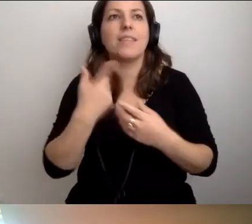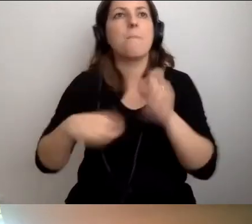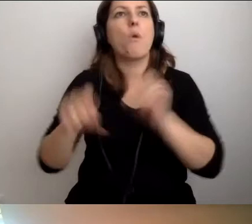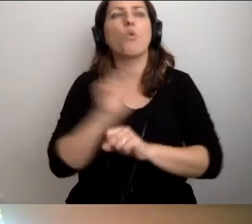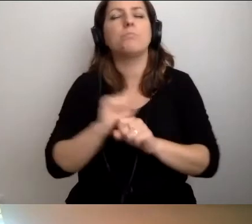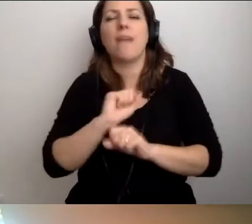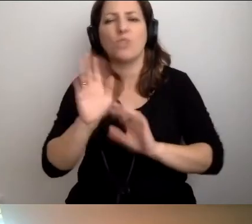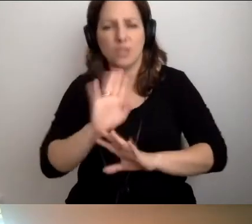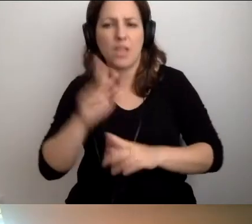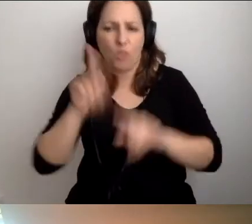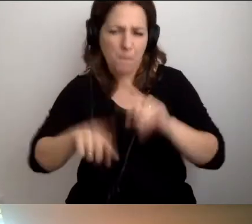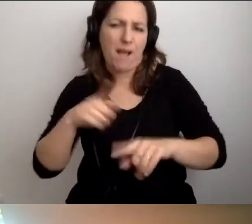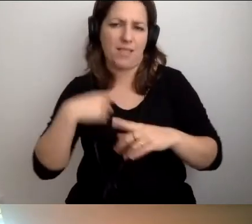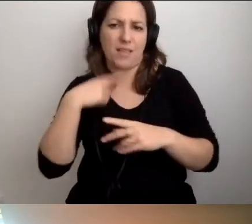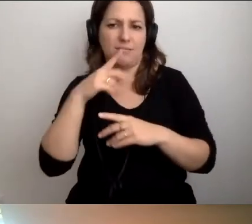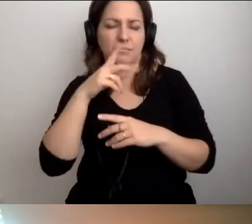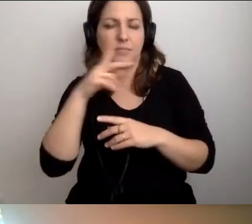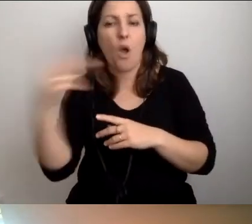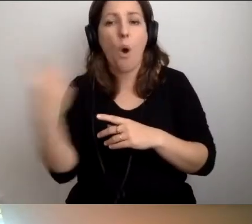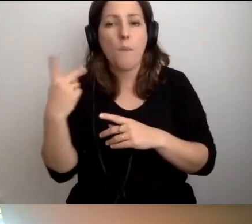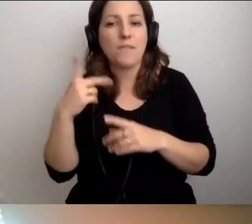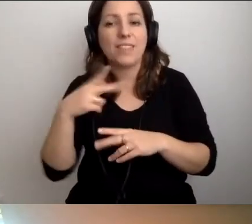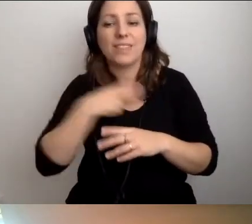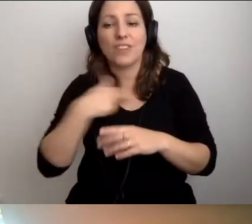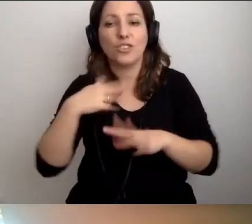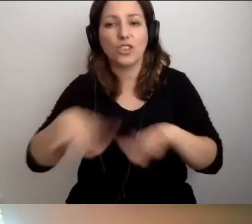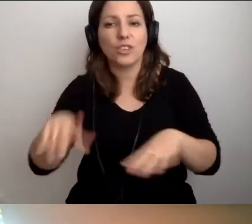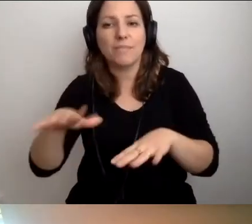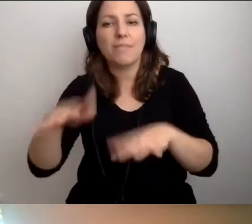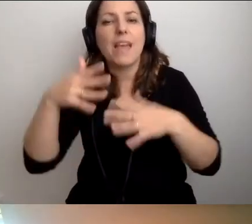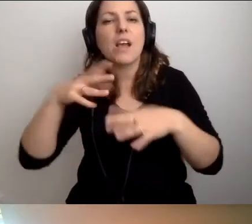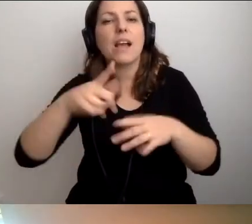tylko nasz sposób patrzenia na świat. Oboje nasze dzieci chodzą do klas integracyjnych.